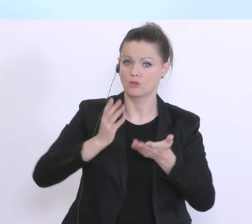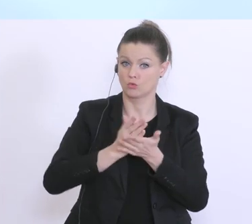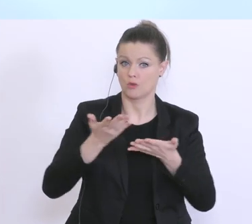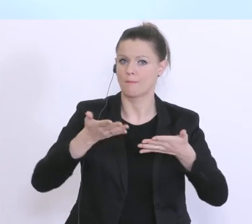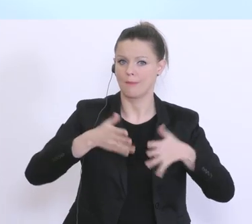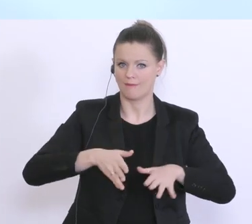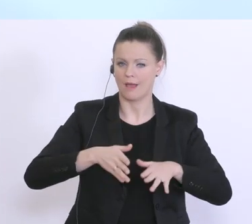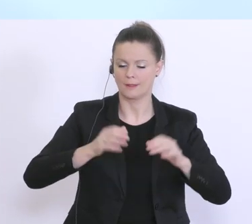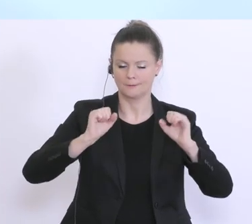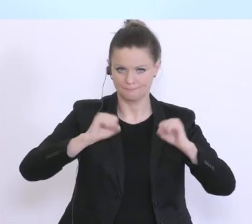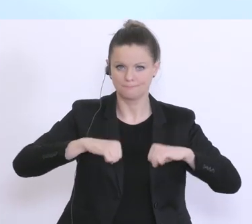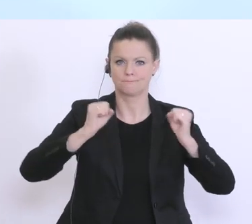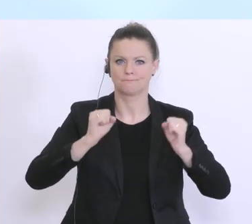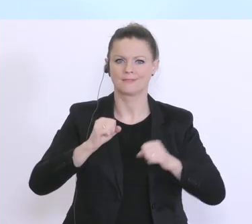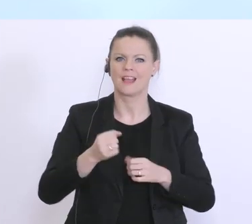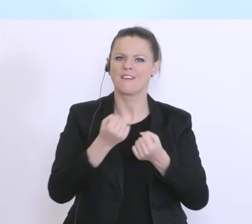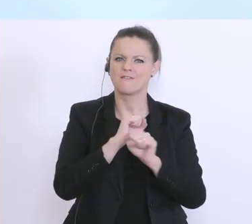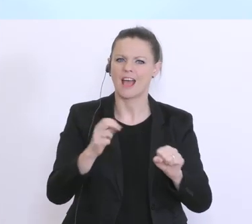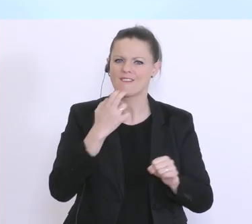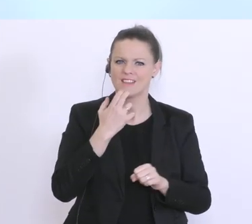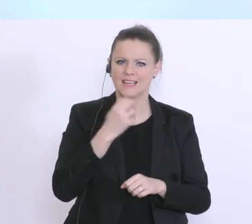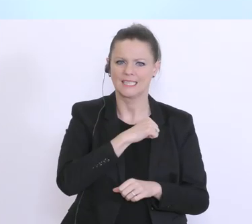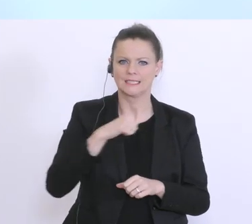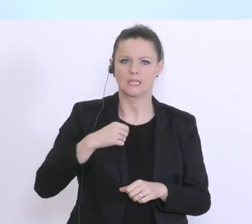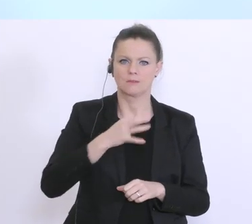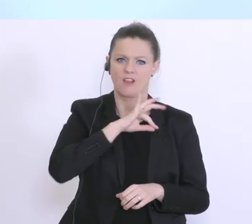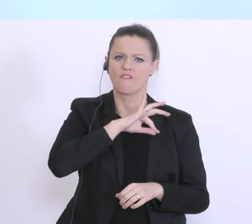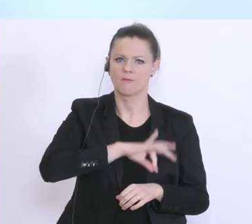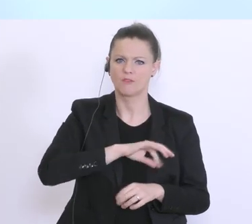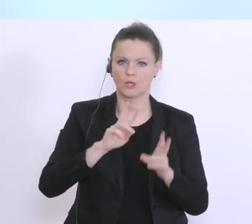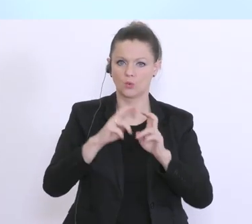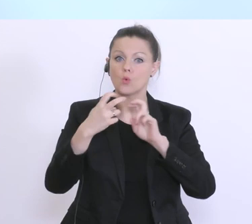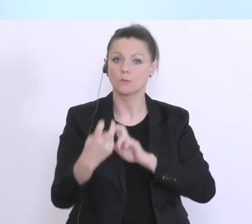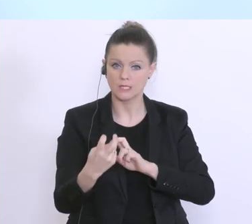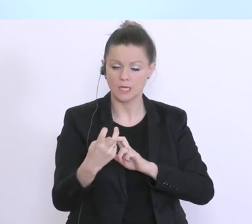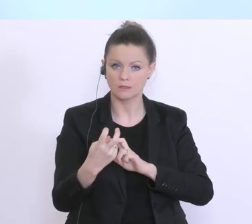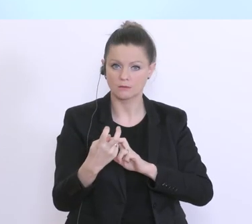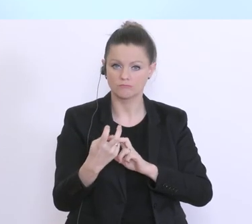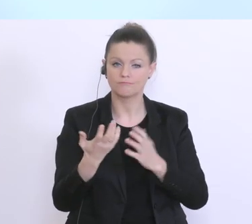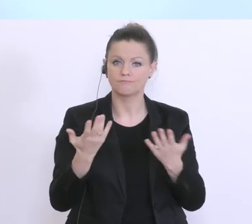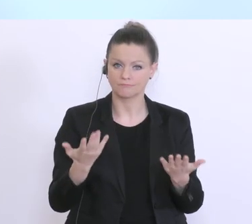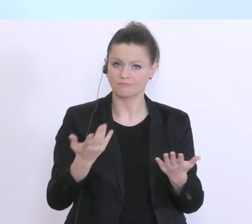diese freiwillige Selbstverpflichtung ab sofort umzusetzen, und damit, wie wir glauben einen sehr